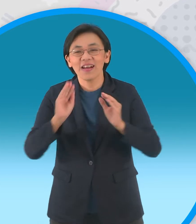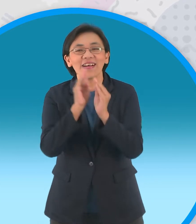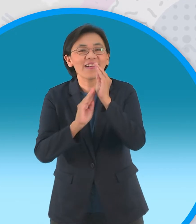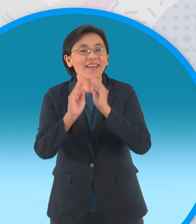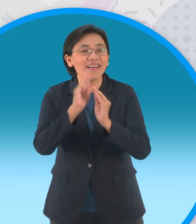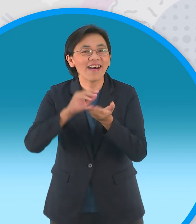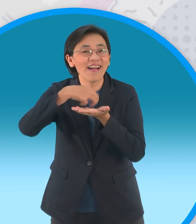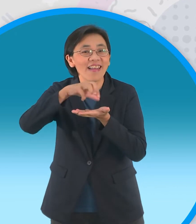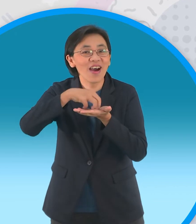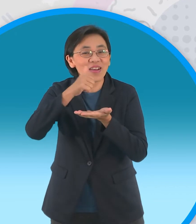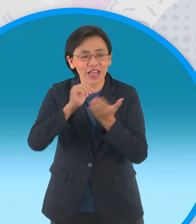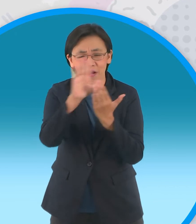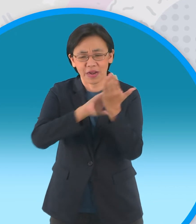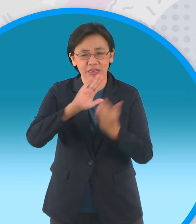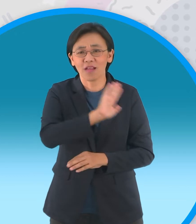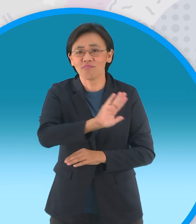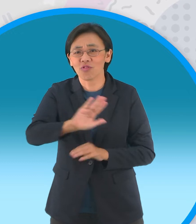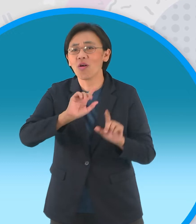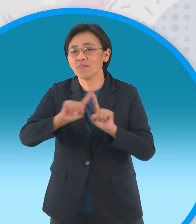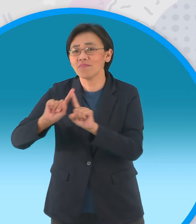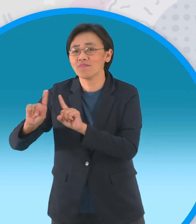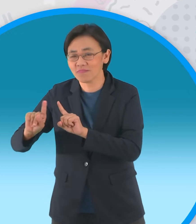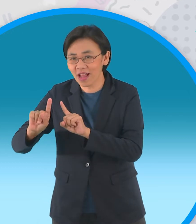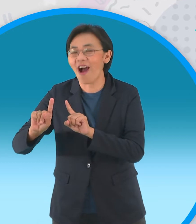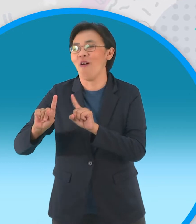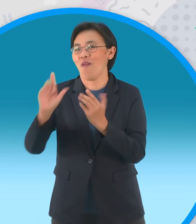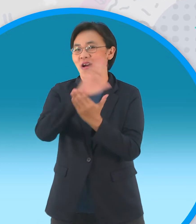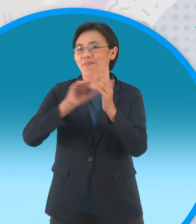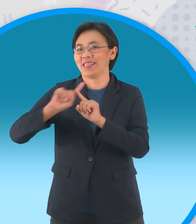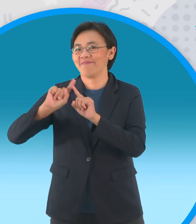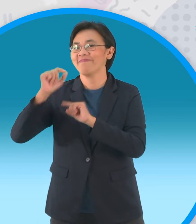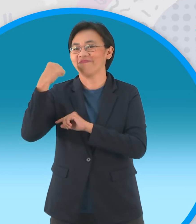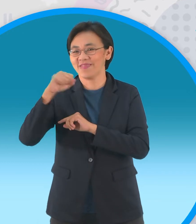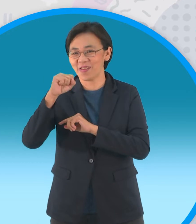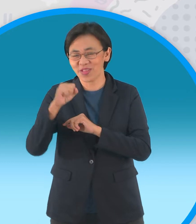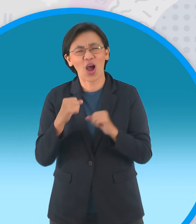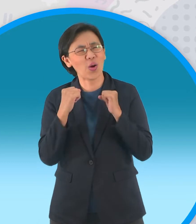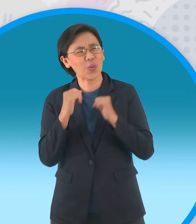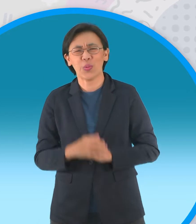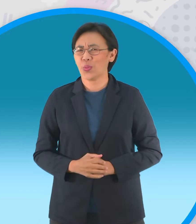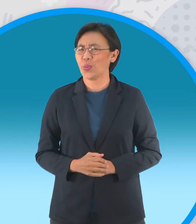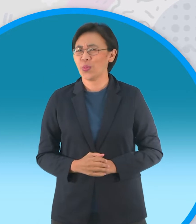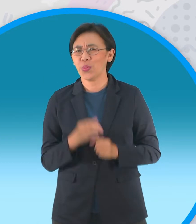ของแต่ละประเทศและมีทั้งหมดสิบประเทศ